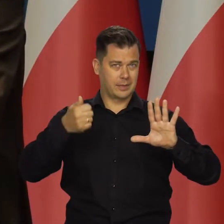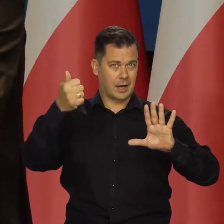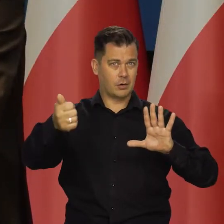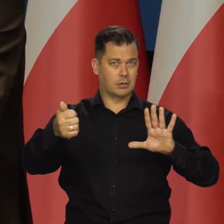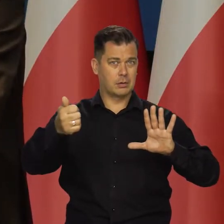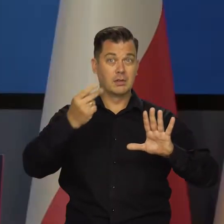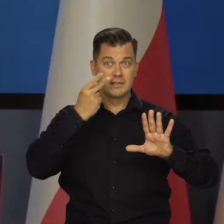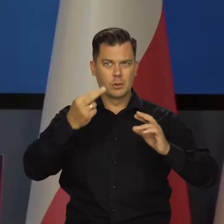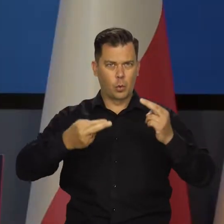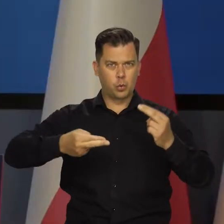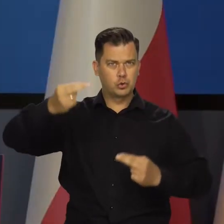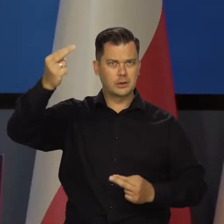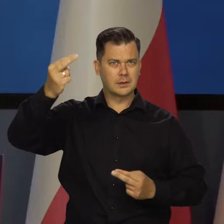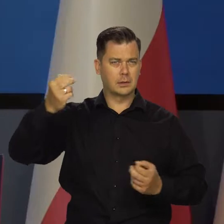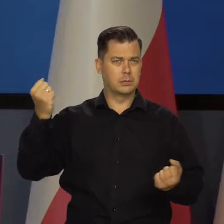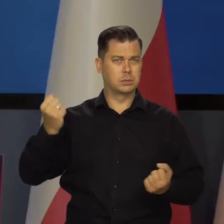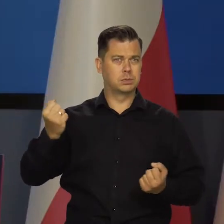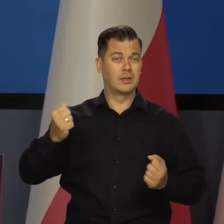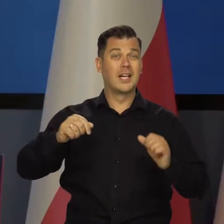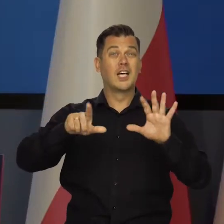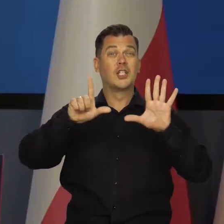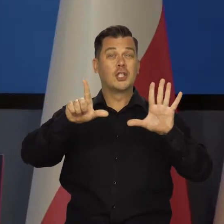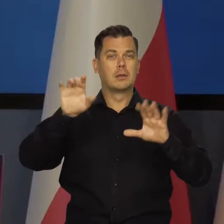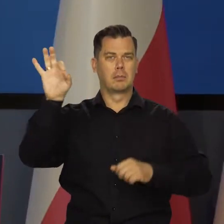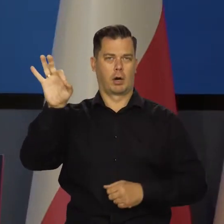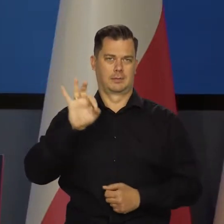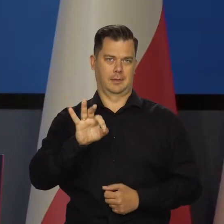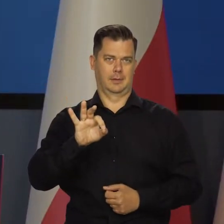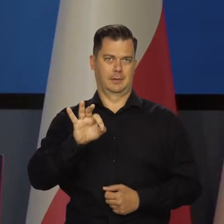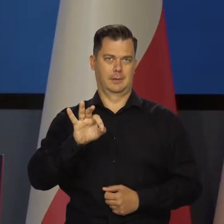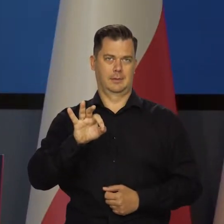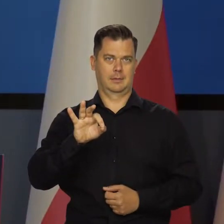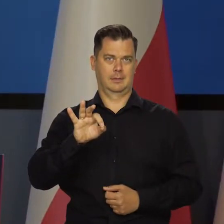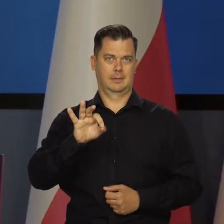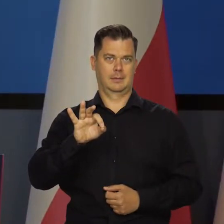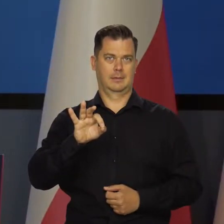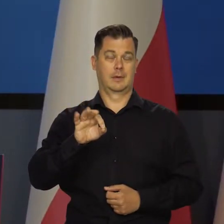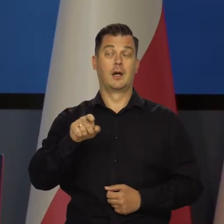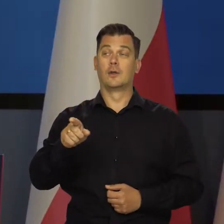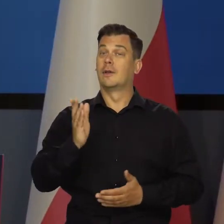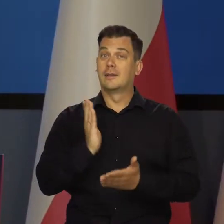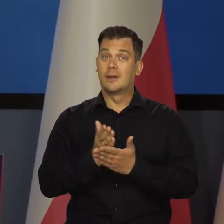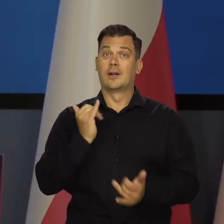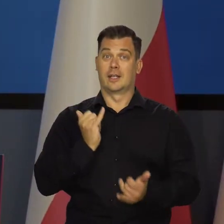W przyszłym roku widzieliście, jaka to jest różnica o 7 punktów procentowych i w tych warunkach,